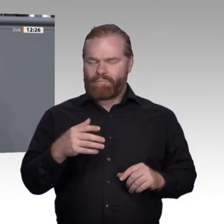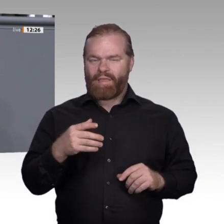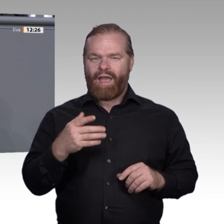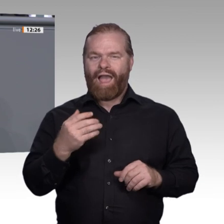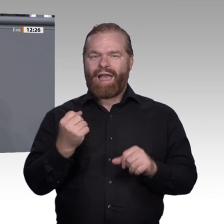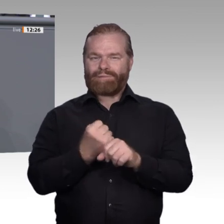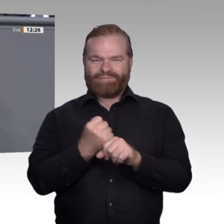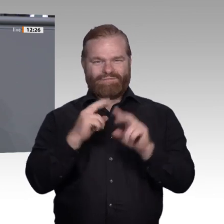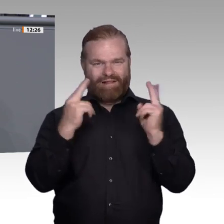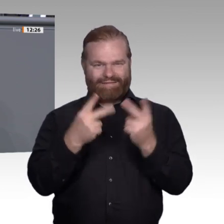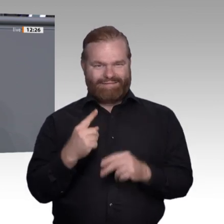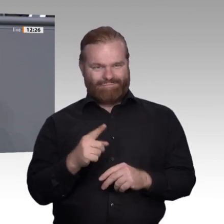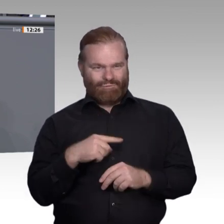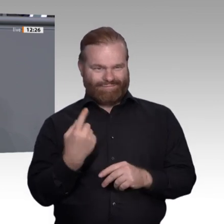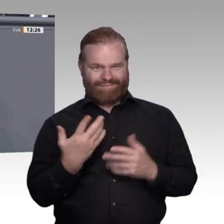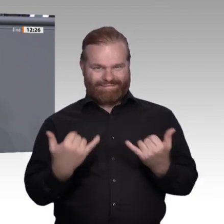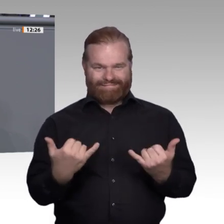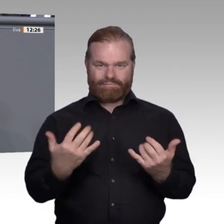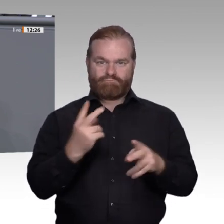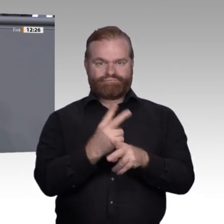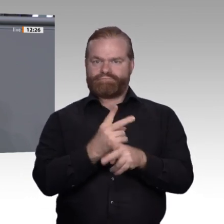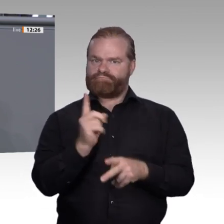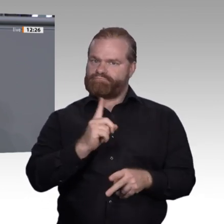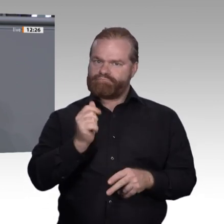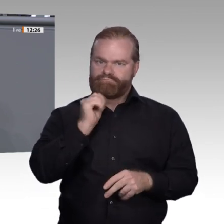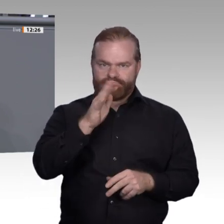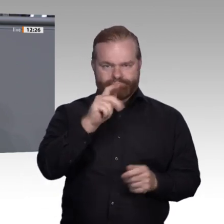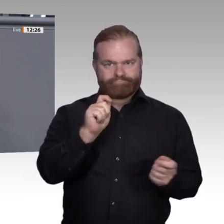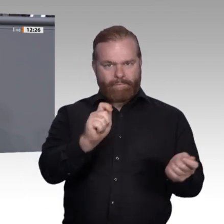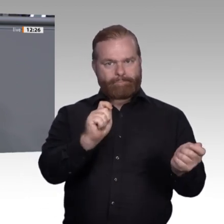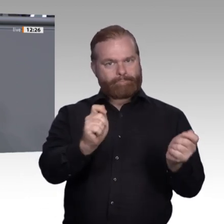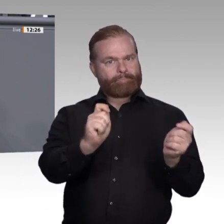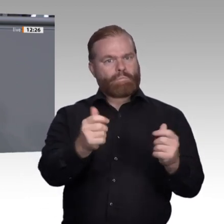Angst haben, ihre Qualifikation in diesem Zusammenhang zu verlieren. Die Antwort kann